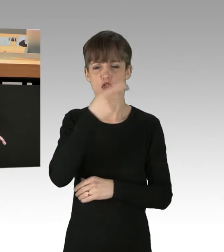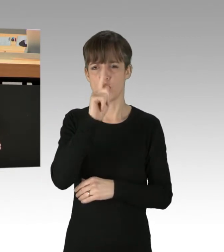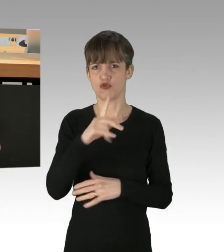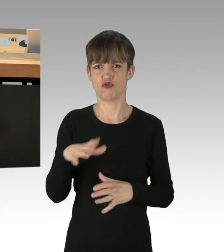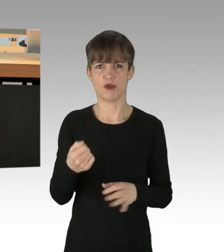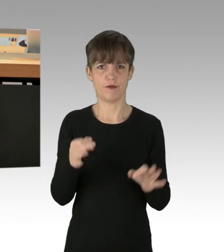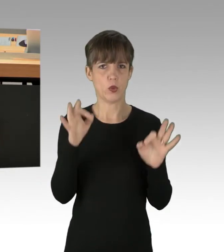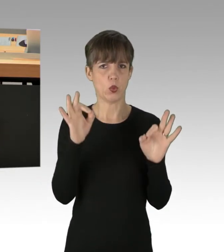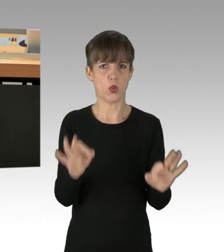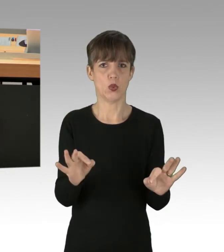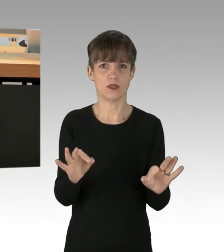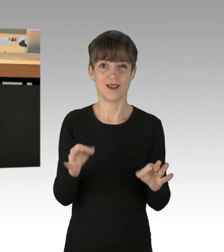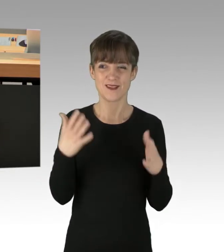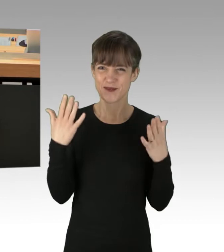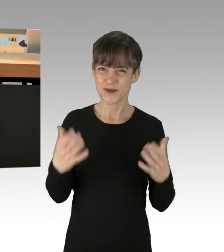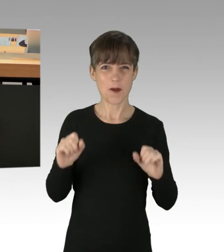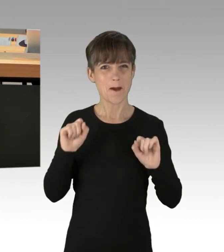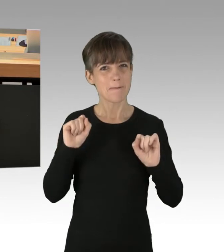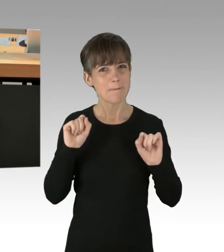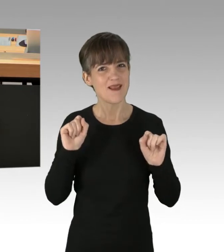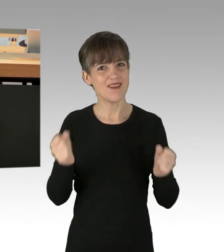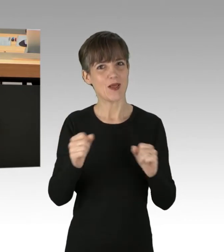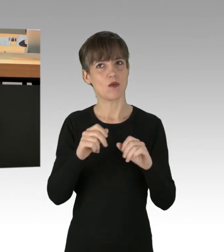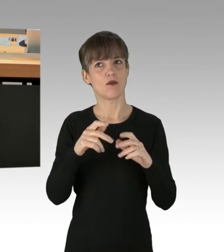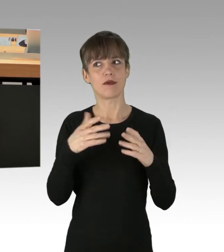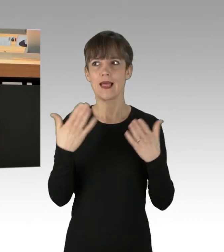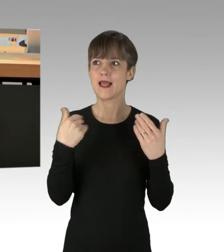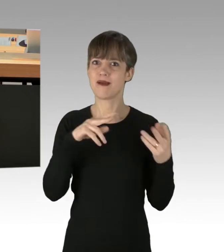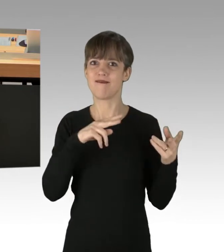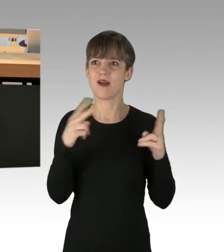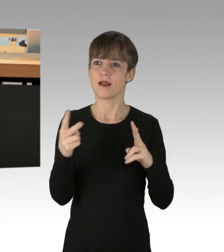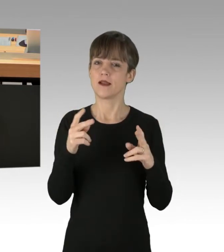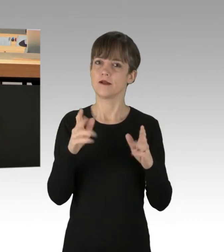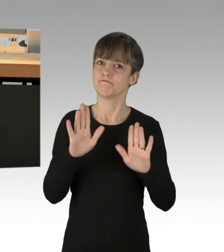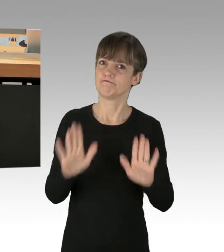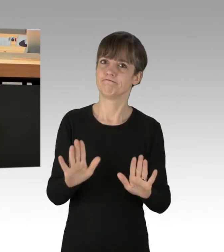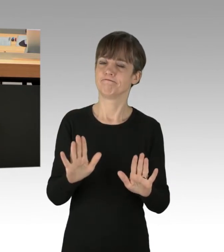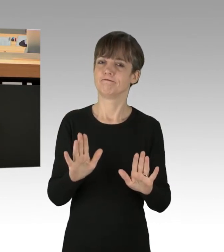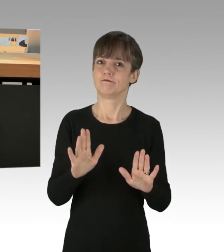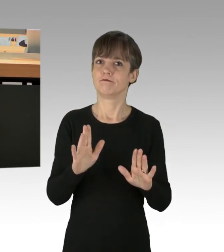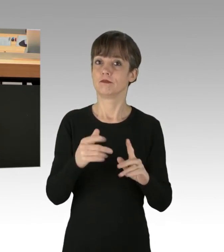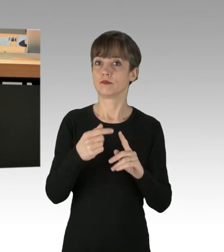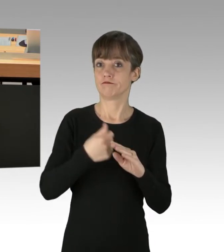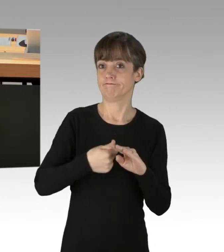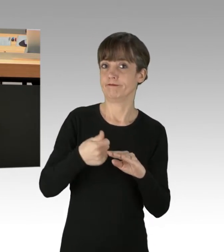Sich an die Spitze einer solchen Bewegung zu stellen, klingt erst mal charmant. Man kann es damit mittlerweile sogar bis ins Außenministerium bringen